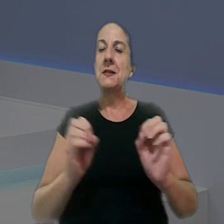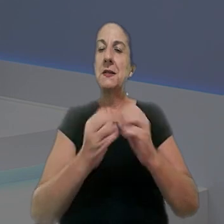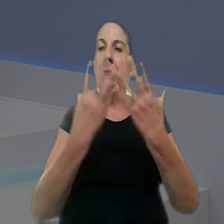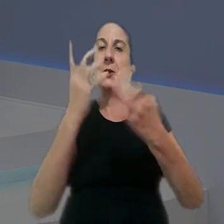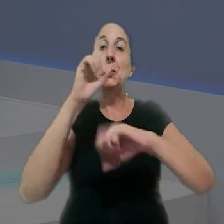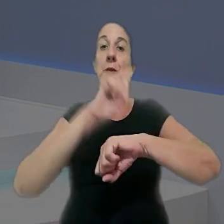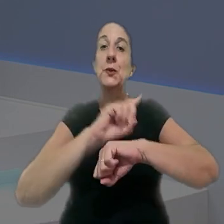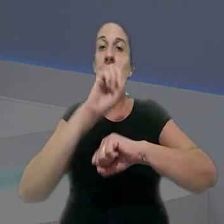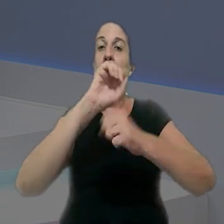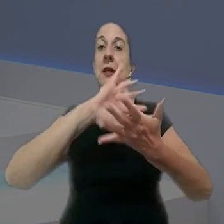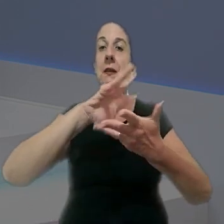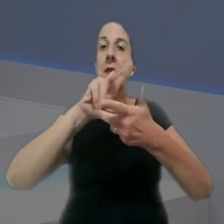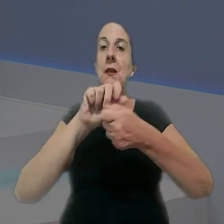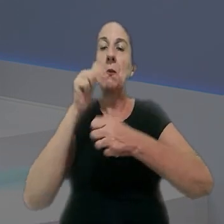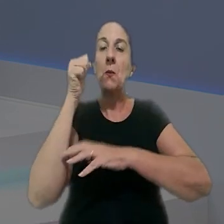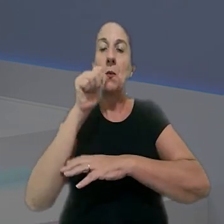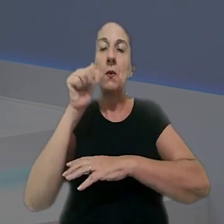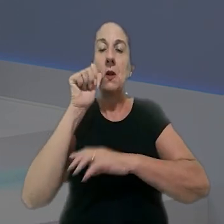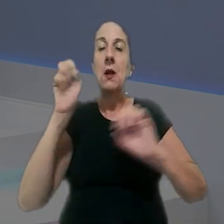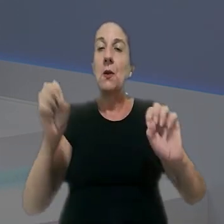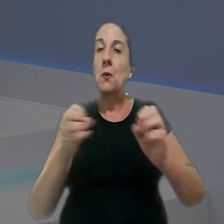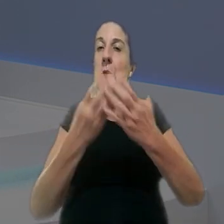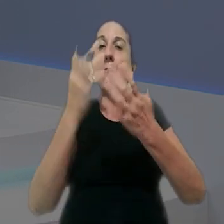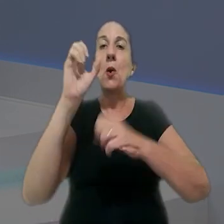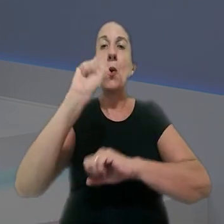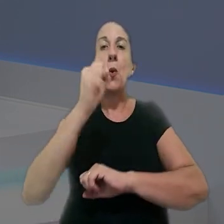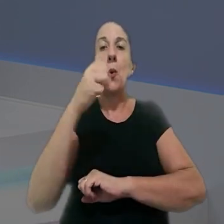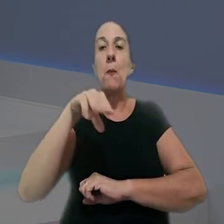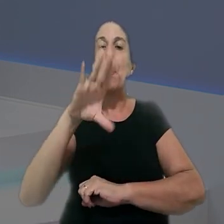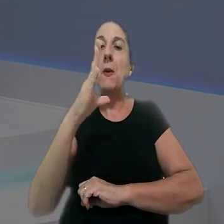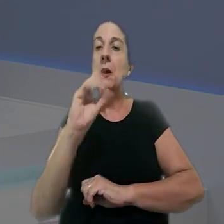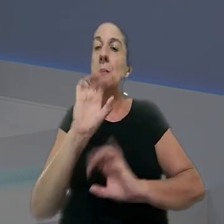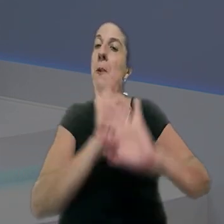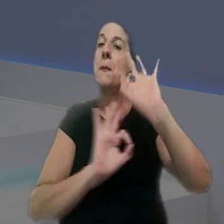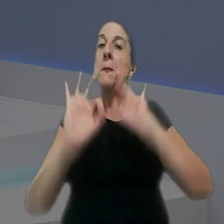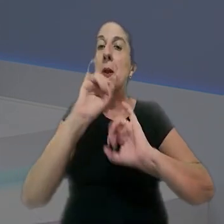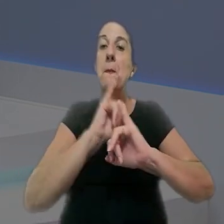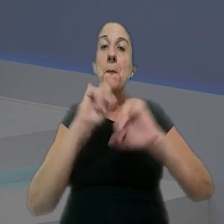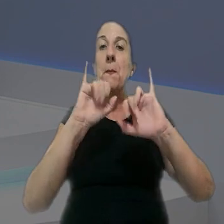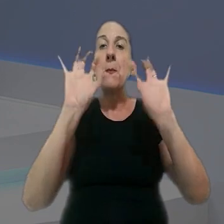Em celebração ao Dia Internacional da Mulher, comemorado em 8 de março, nós preparamos